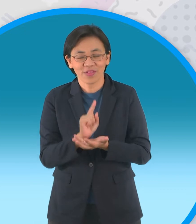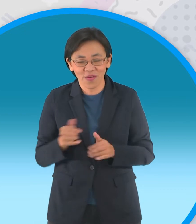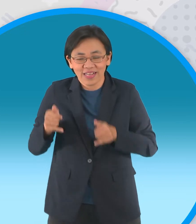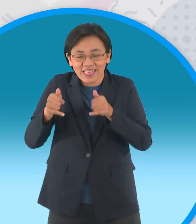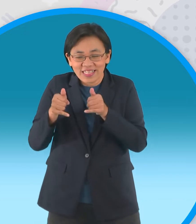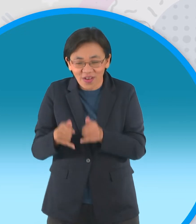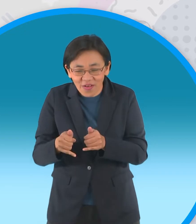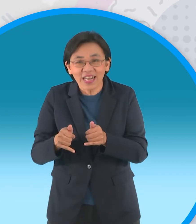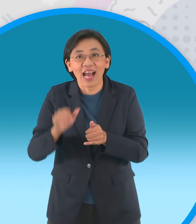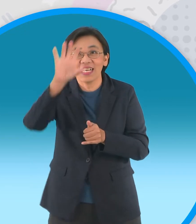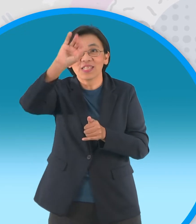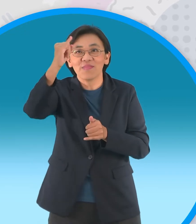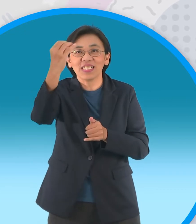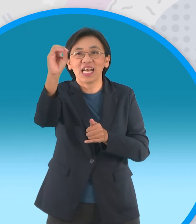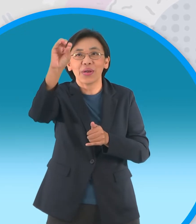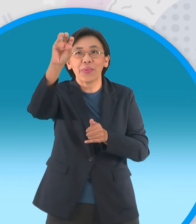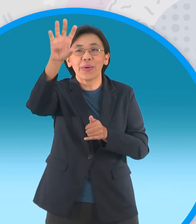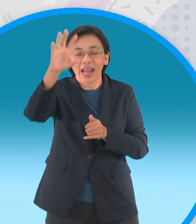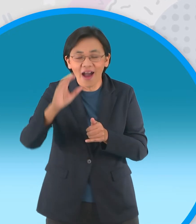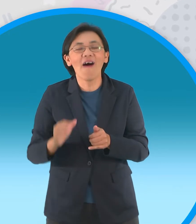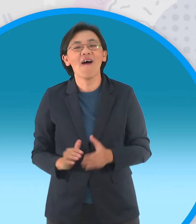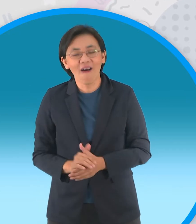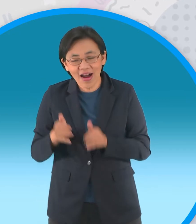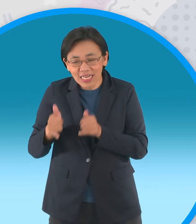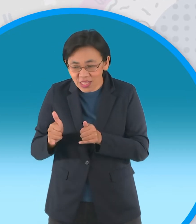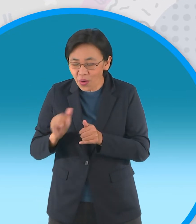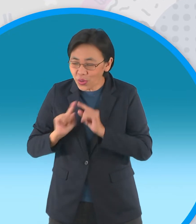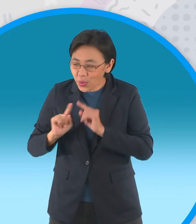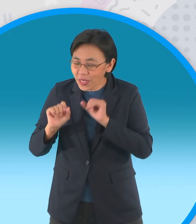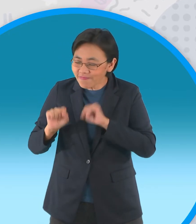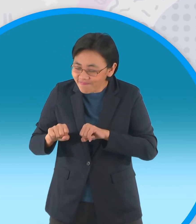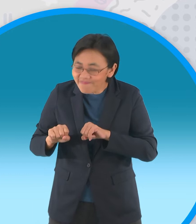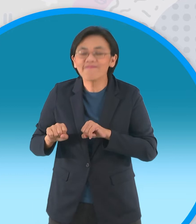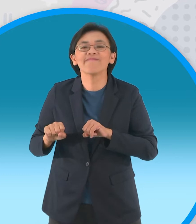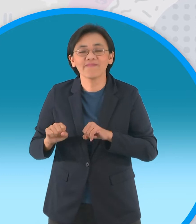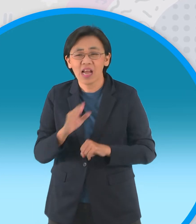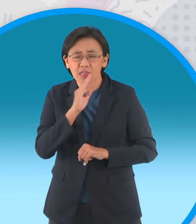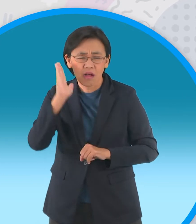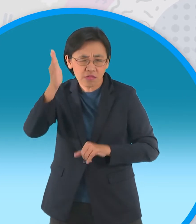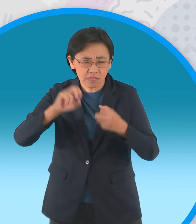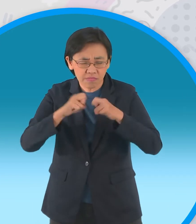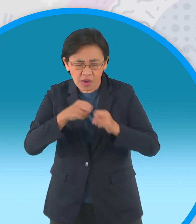พระจันทร์ว่าไม่ว่าวันข้างหน้าแม้จะมี อุปสรรคขวางกั้นสักเพียงใดทั้งคู่ก็จะขอ